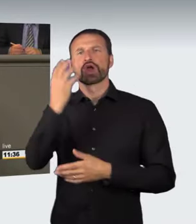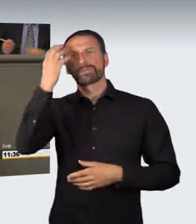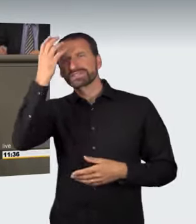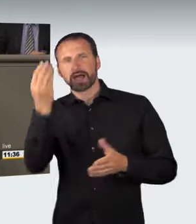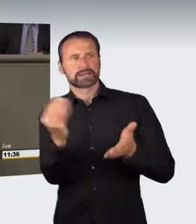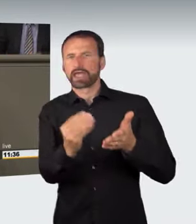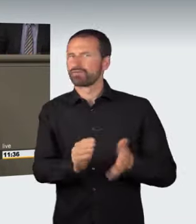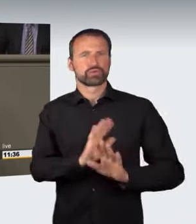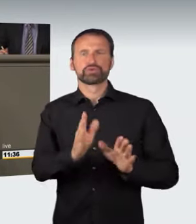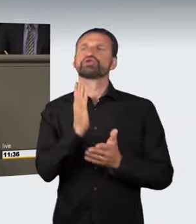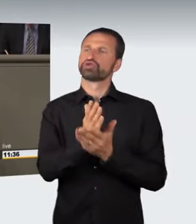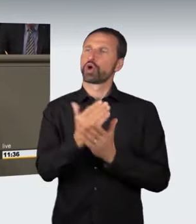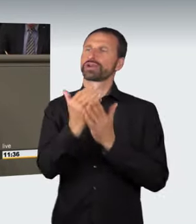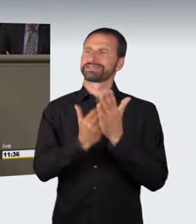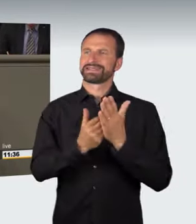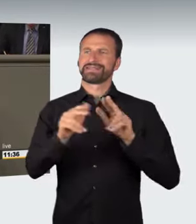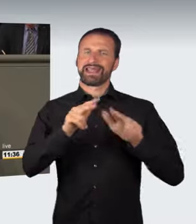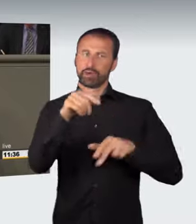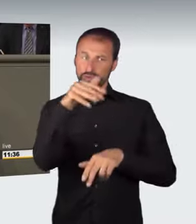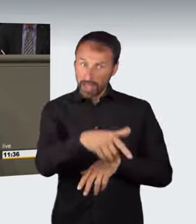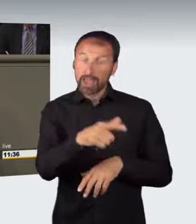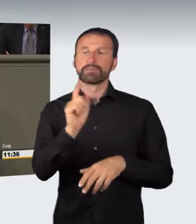wird auf bereits bestehende gesetzliche Regelungen angewandt,